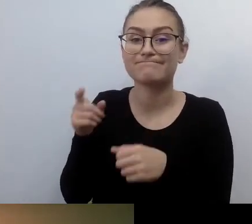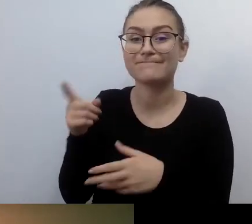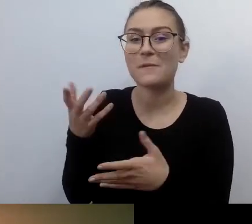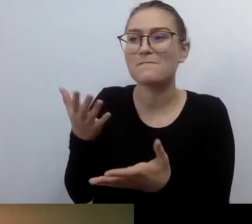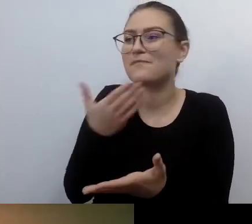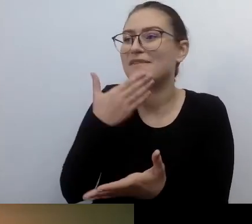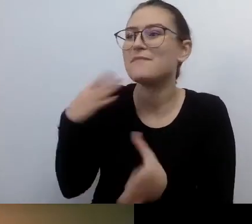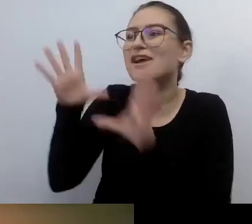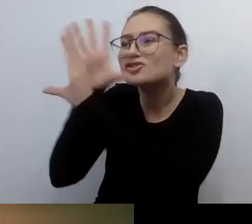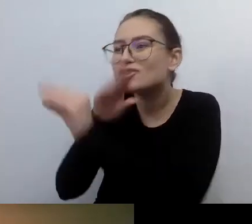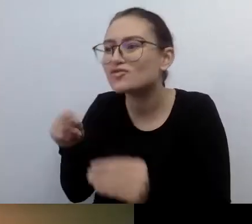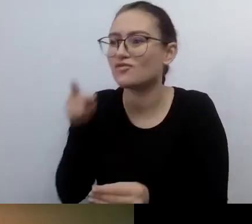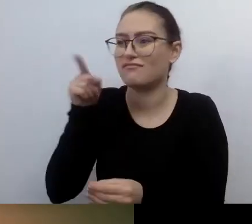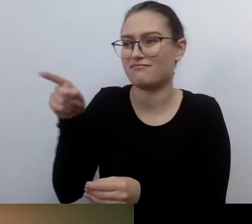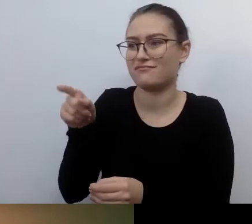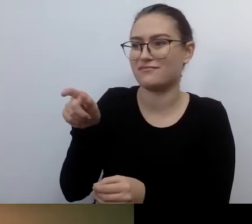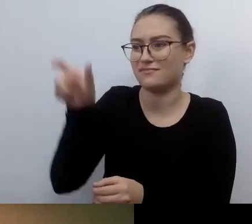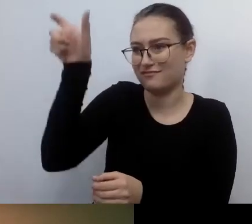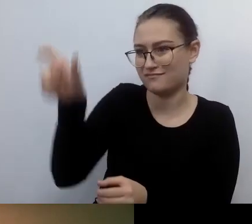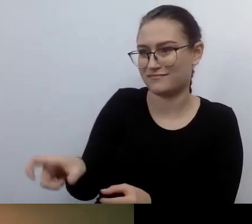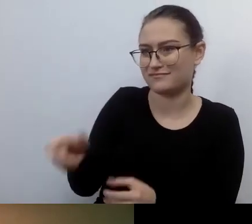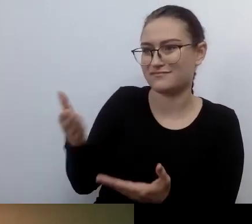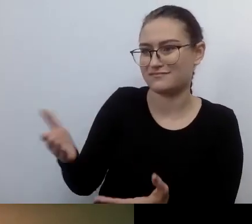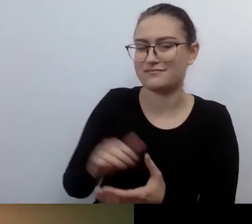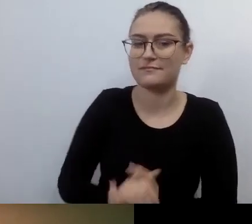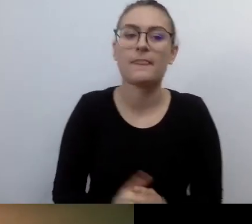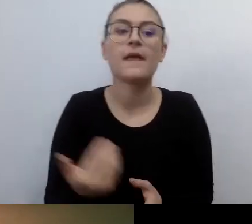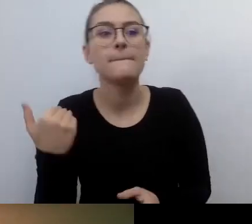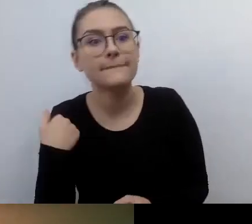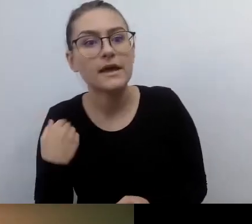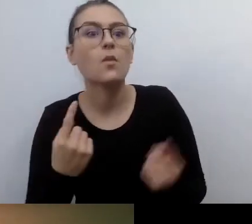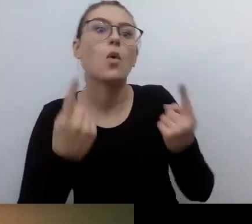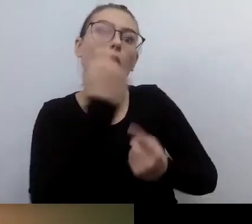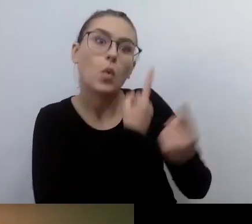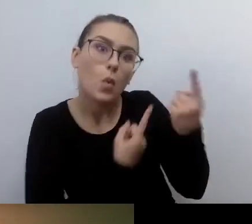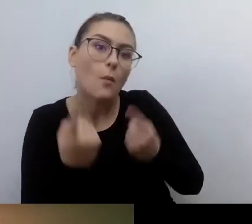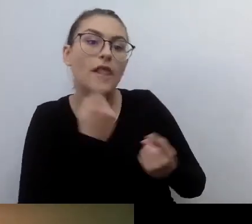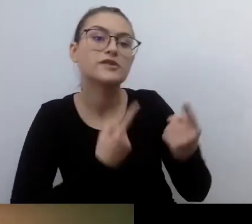Tłumaczono, że ten artykuł został wprowadzony, żeby dbać o prawa osób niewidomych.